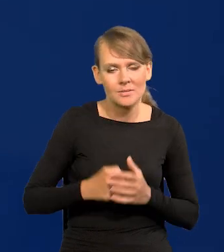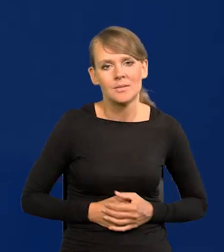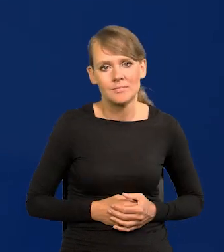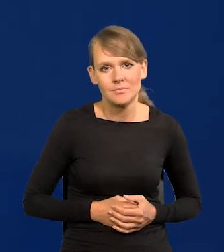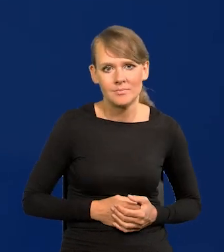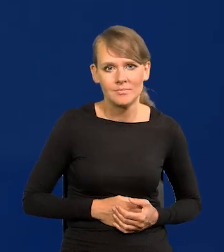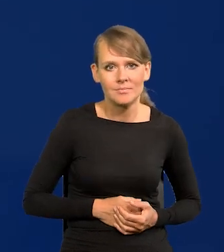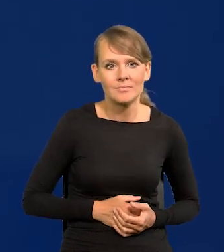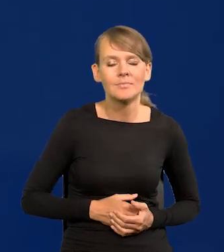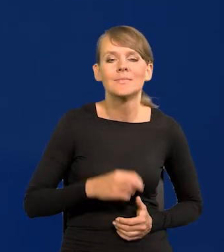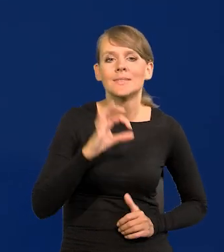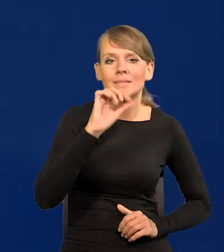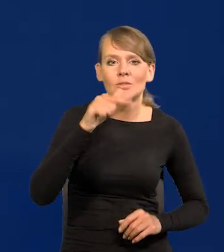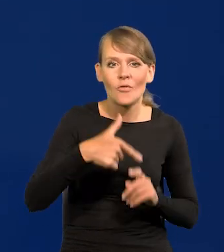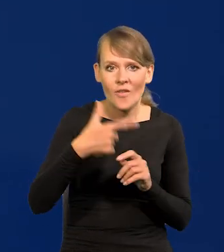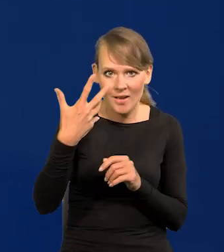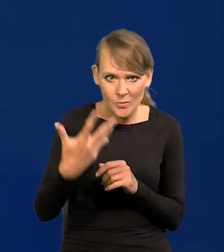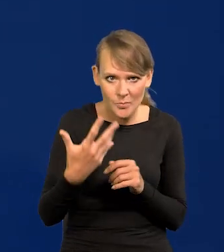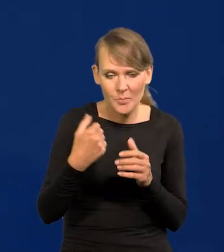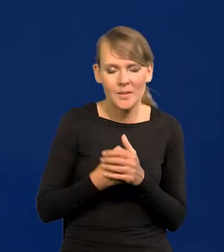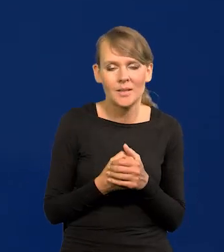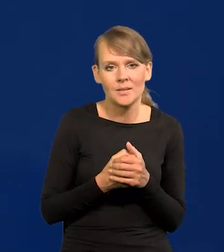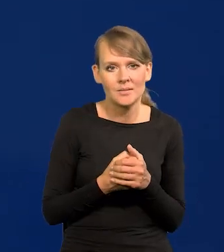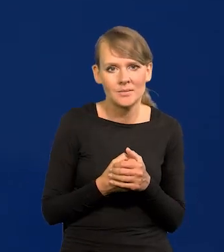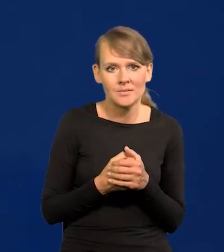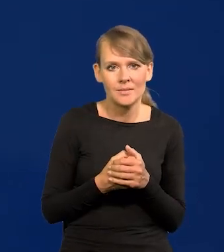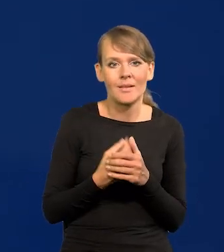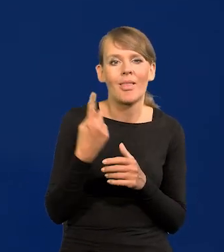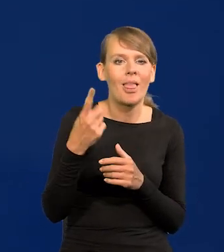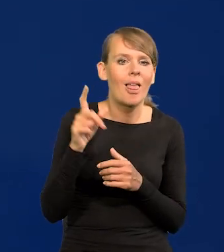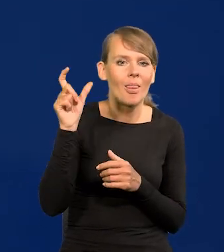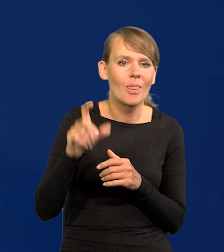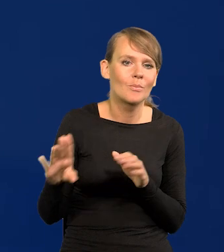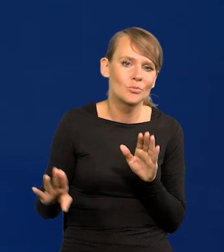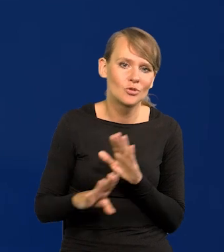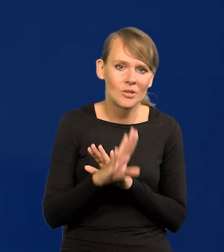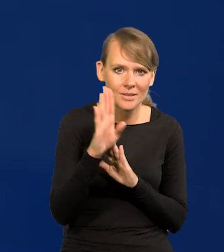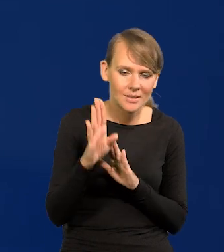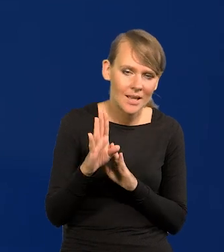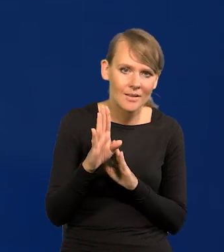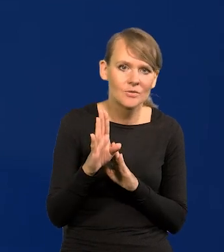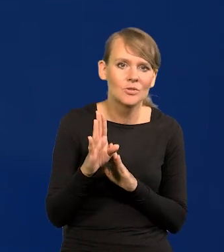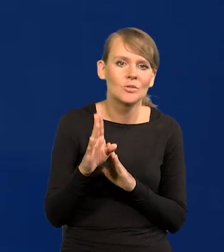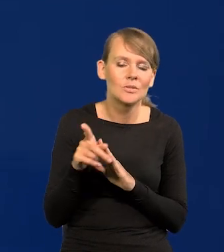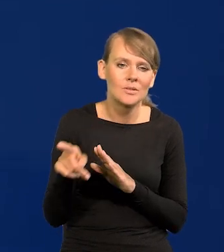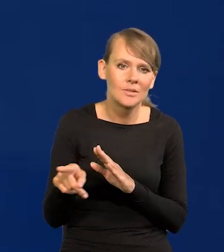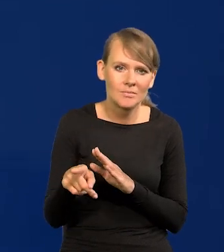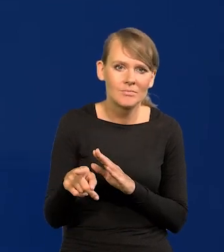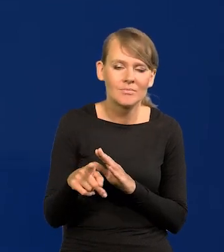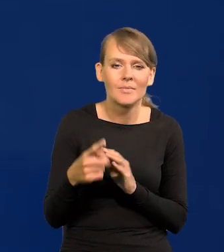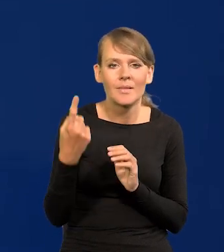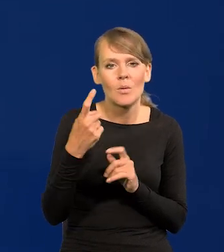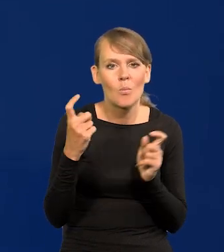0,25, jeden przedstawiciel do końca o jeden punkt procentowy,